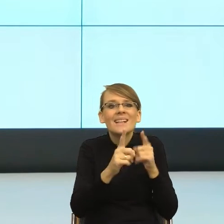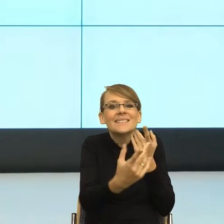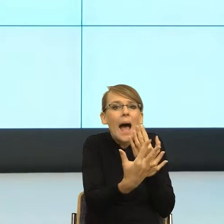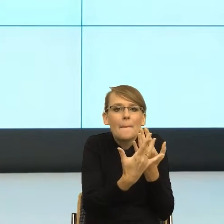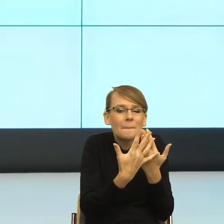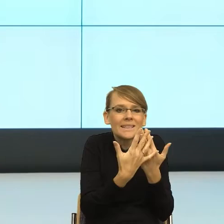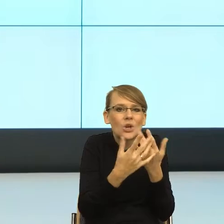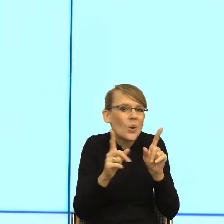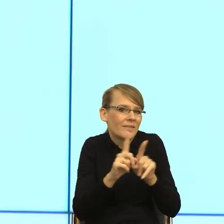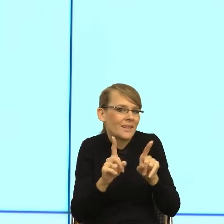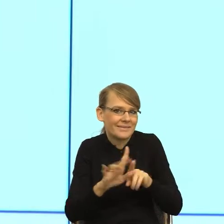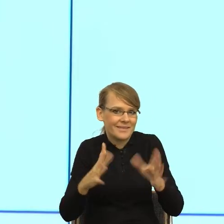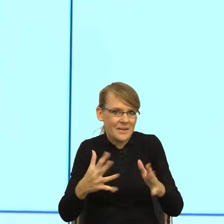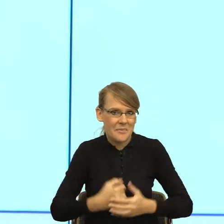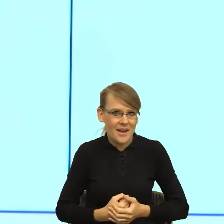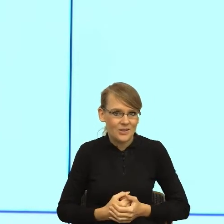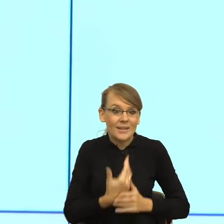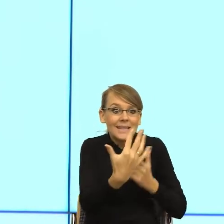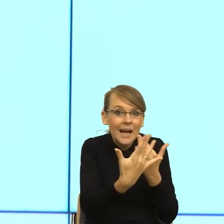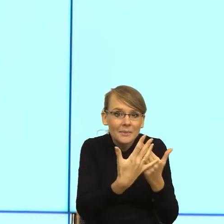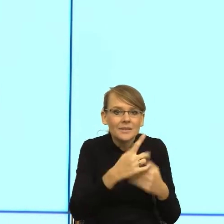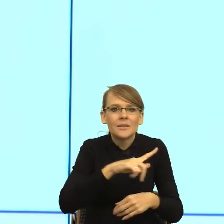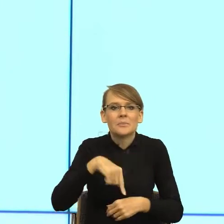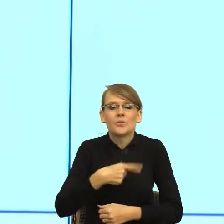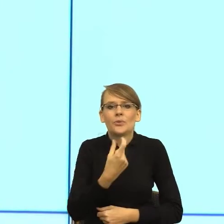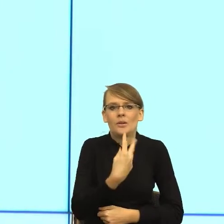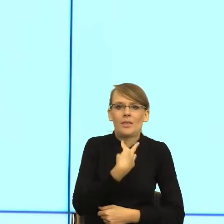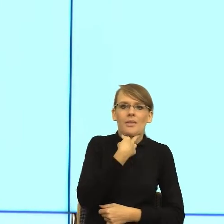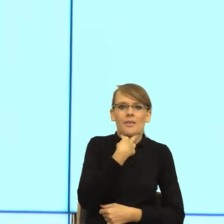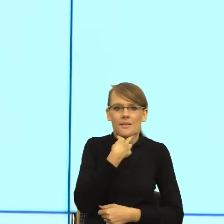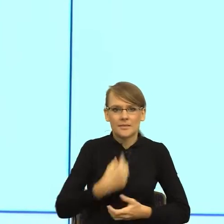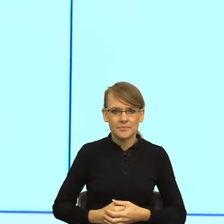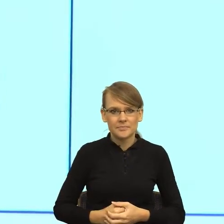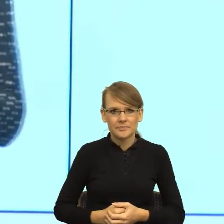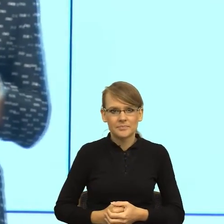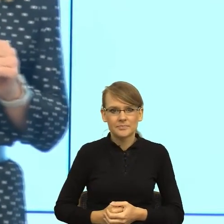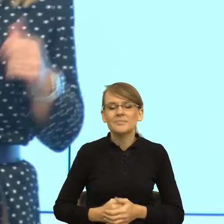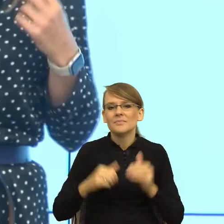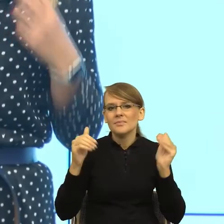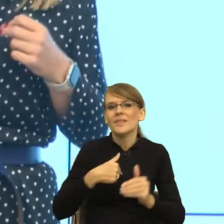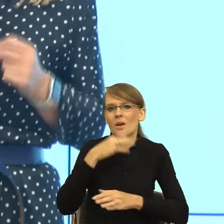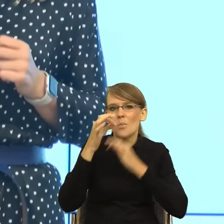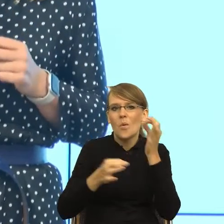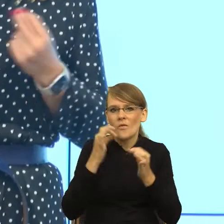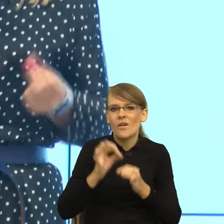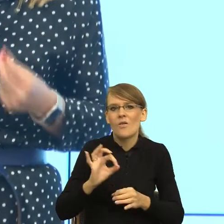my mamy trochę związane ręce. Ja tu posłużę się może osobistym przykładem, ale to jest błąd, z którego wyciągnęłam bardzo